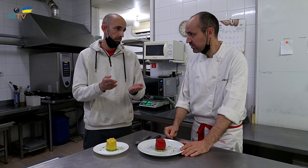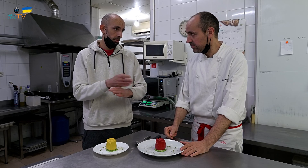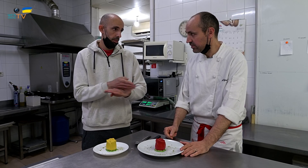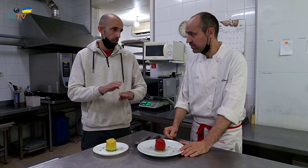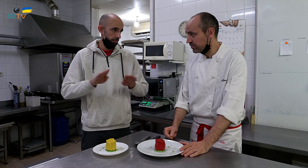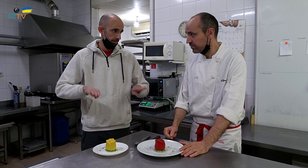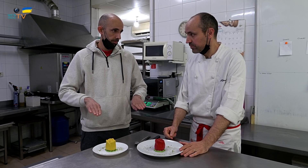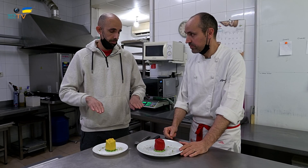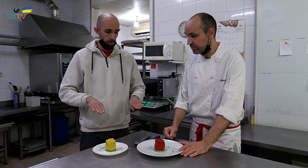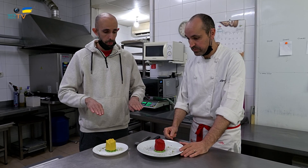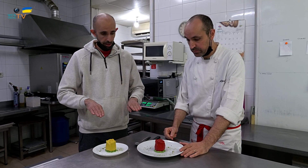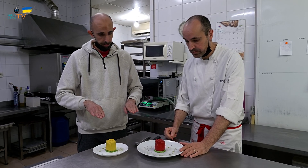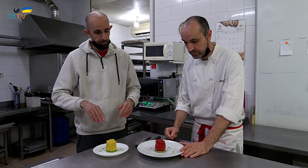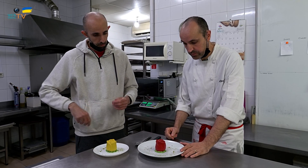Entonces hay que servirlos separados.